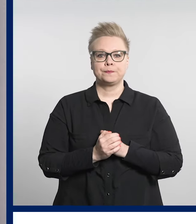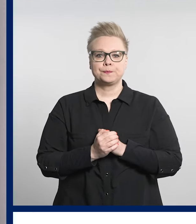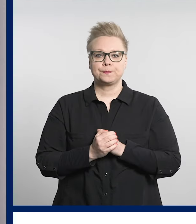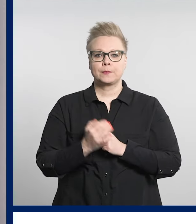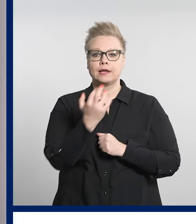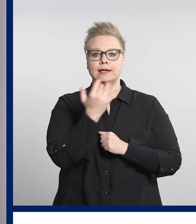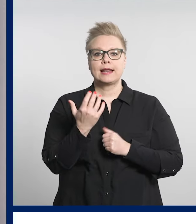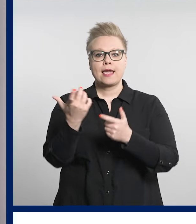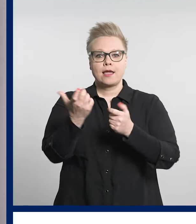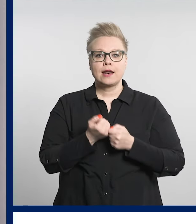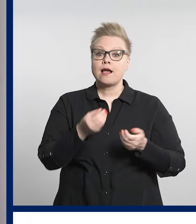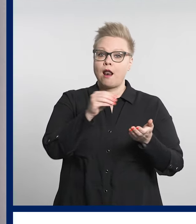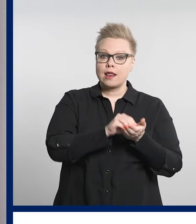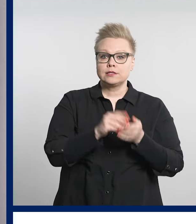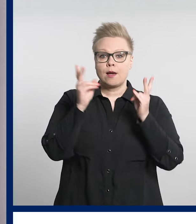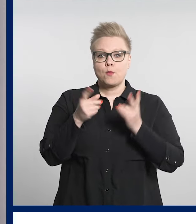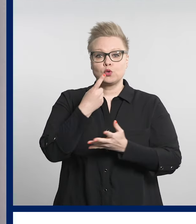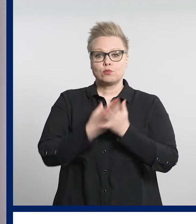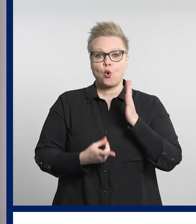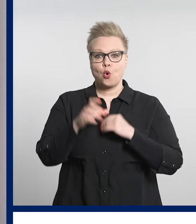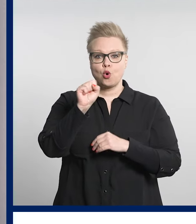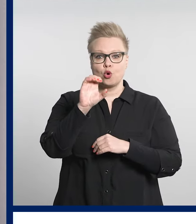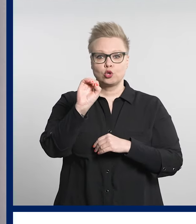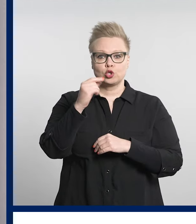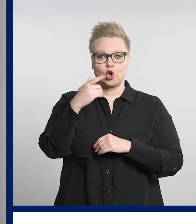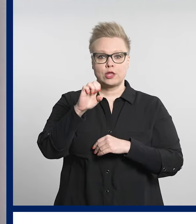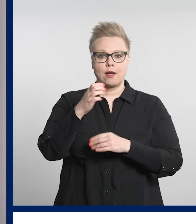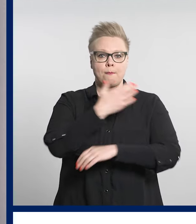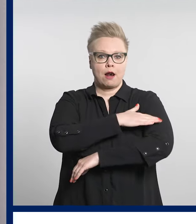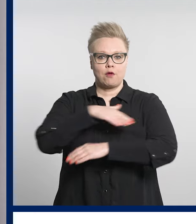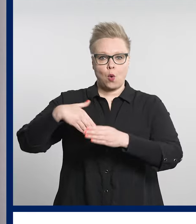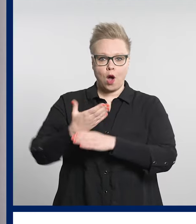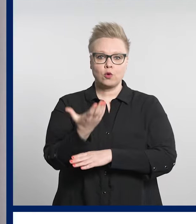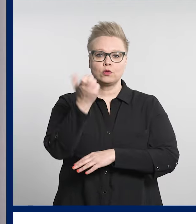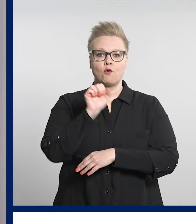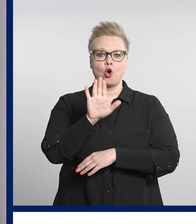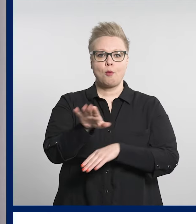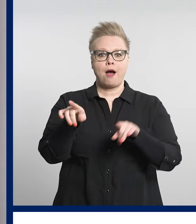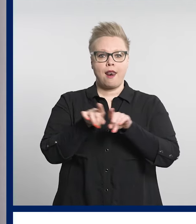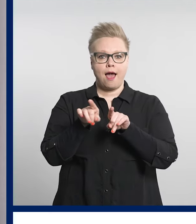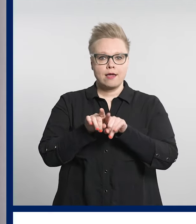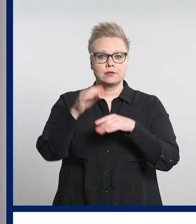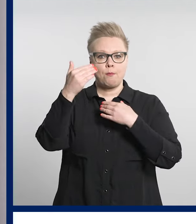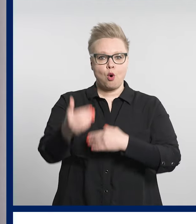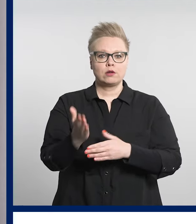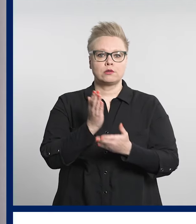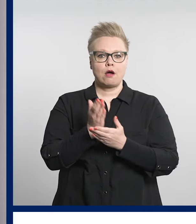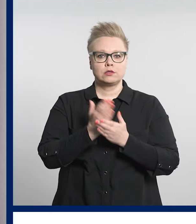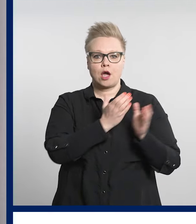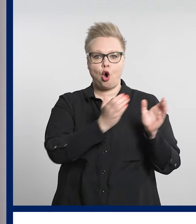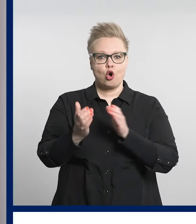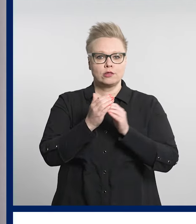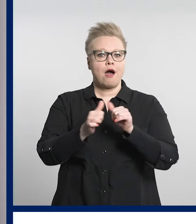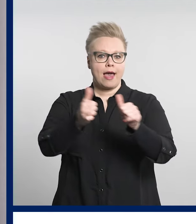Digiklinikan lisäksi myös muissa sote-palveluissa voi hoitaa läheisen asioita etänä.